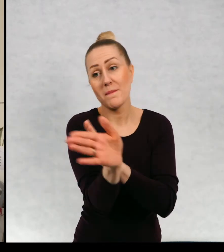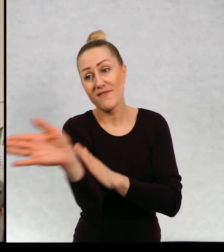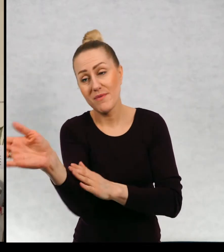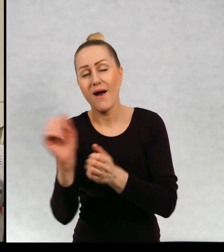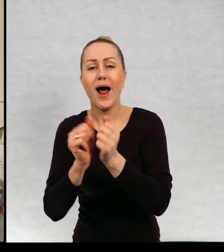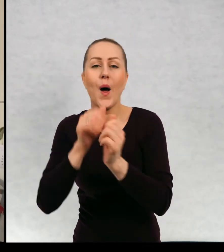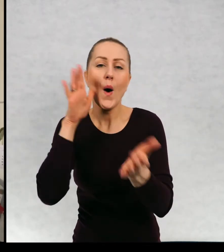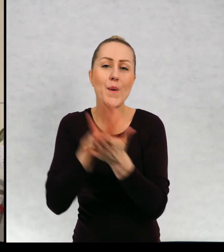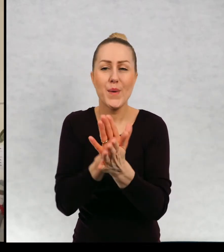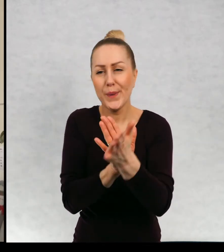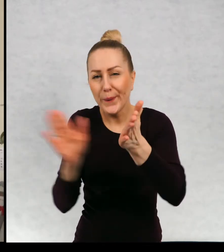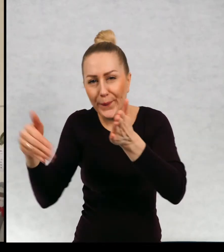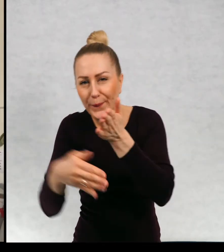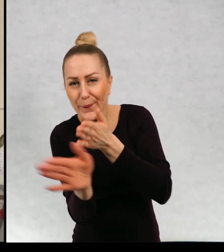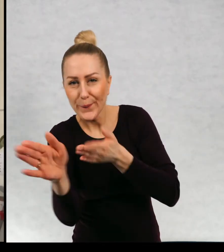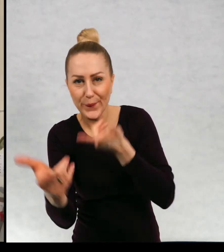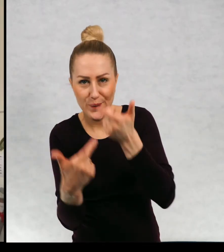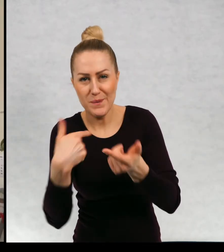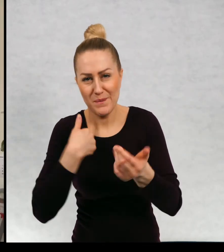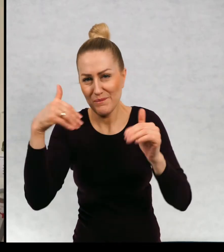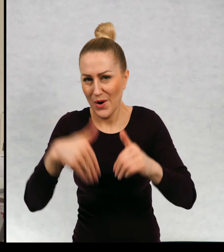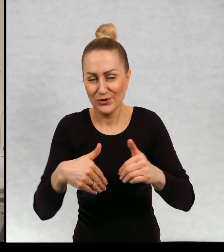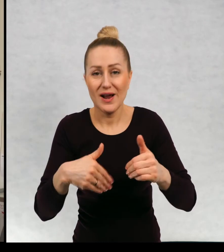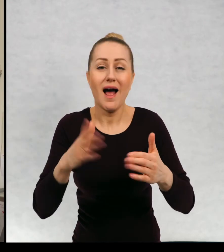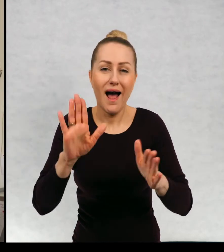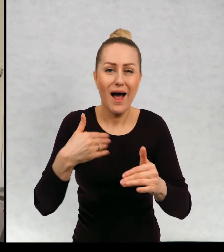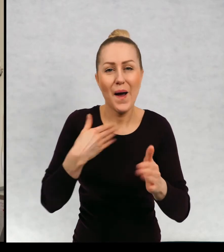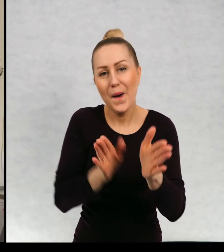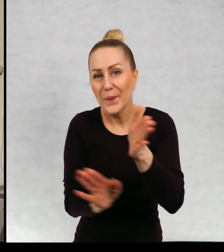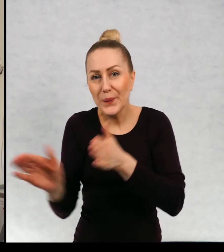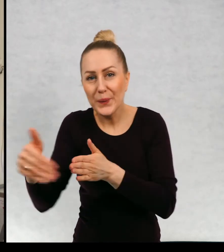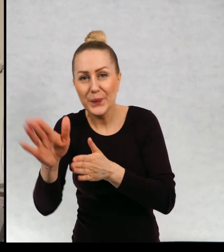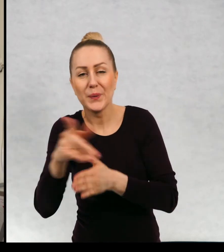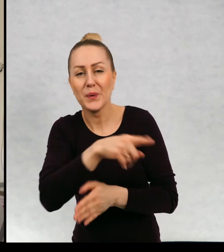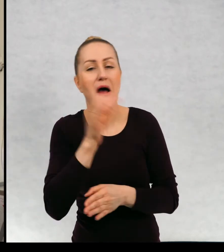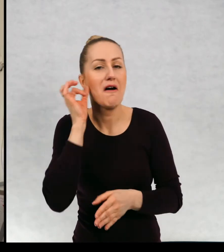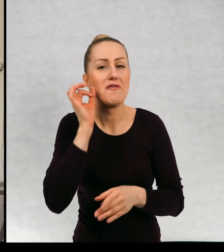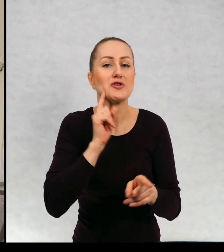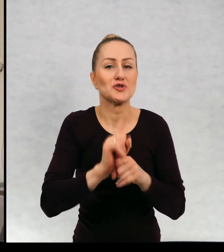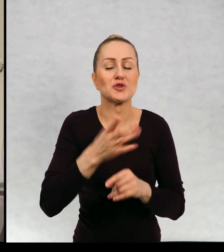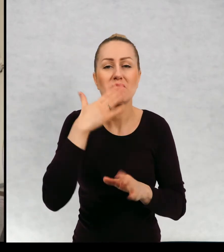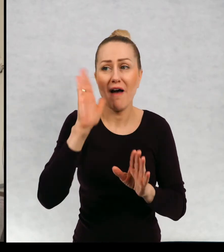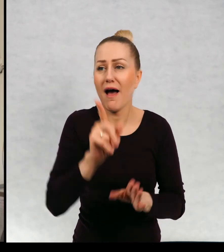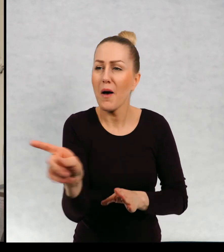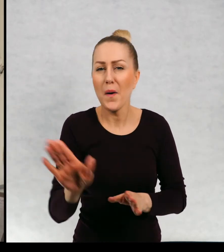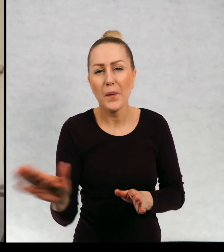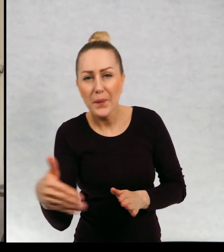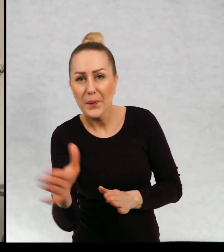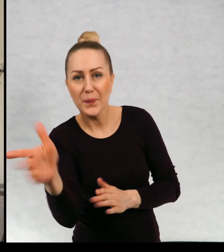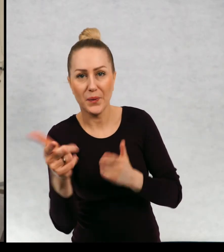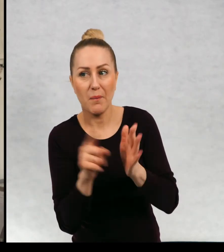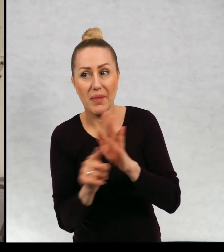Albo skrótem przez podwórka i mały skwerek. Chodźmy tamtędy zdecydowała Zosia pokazując przesmyk